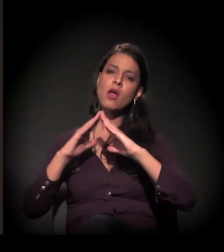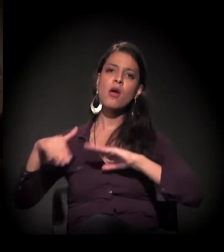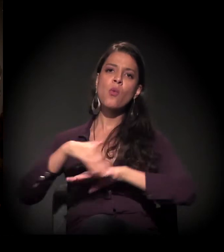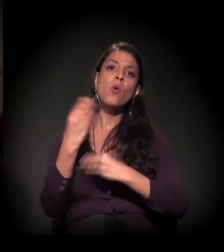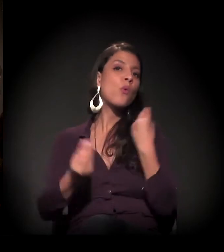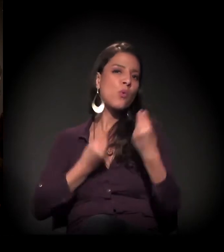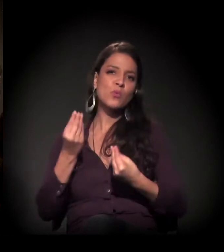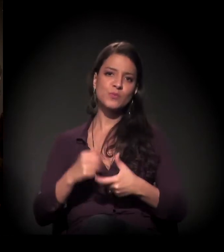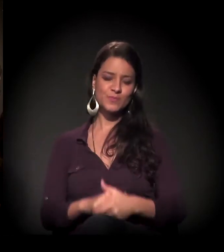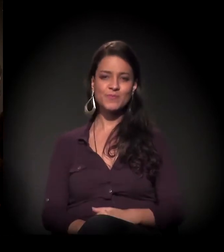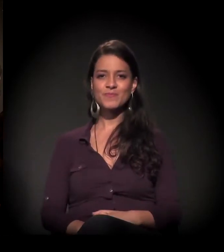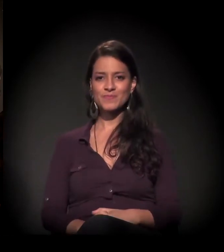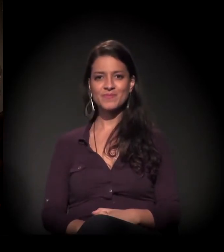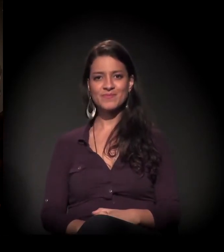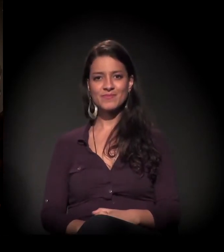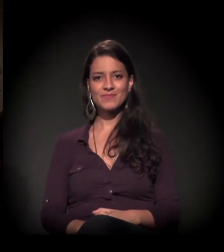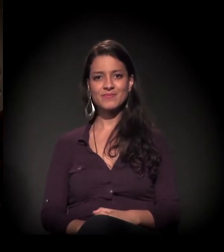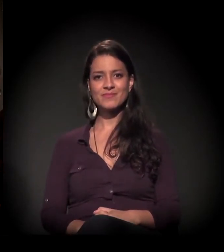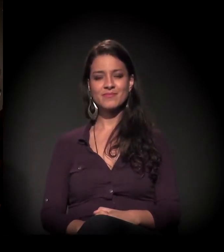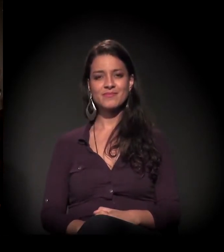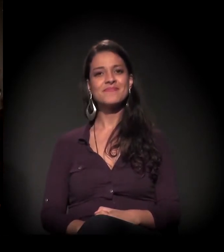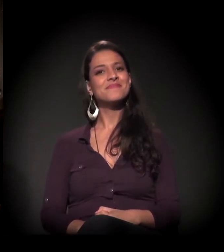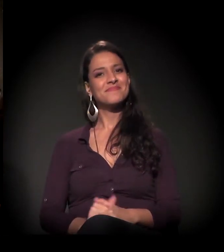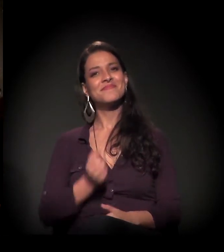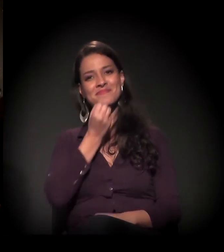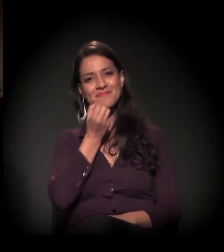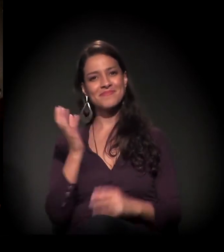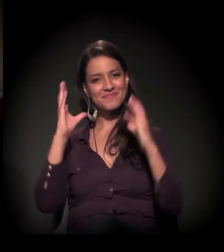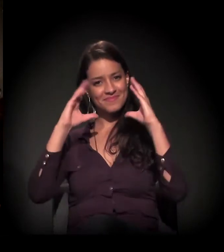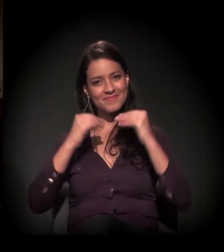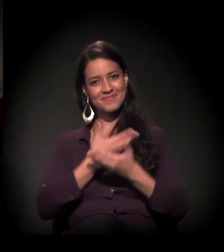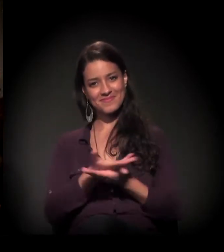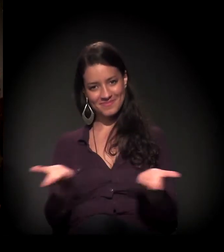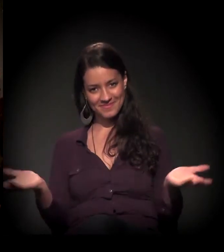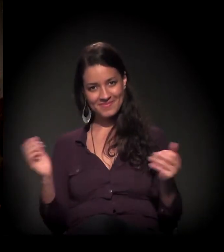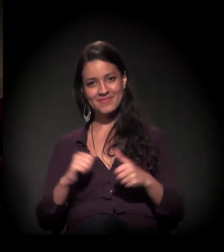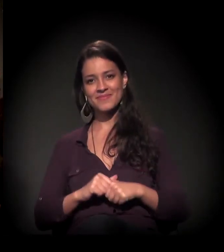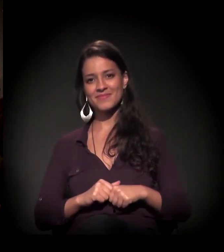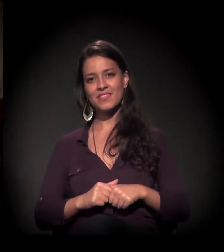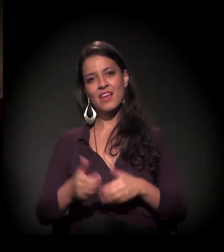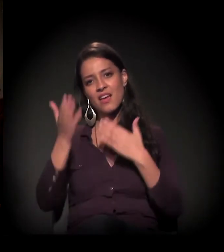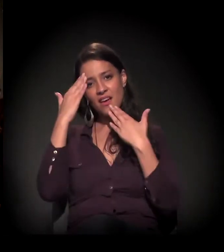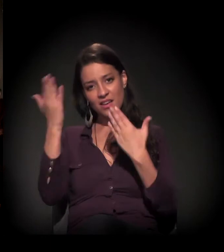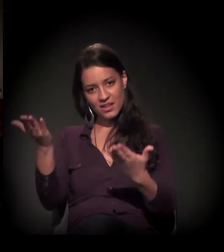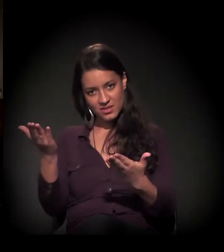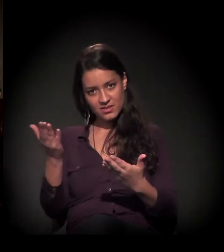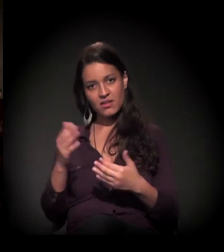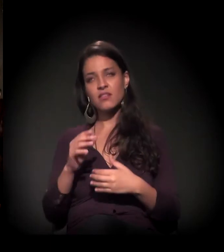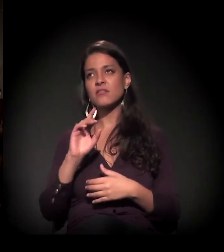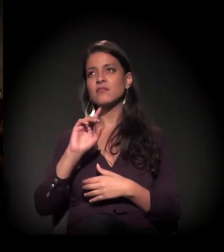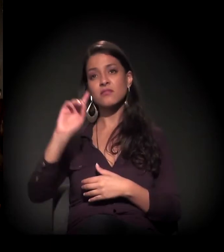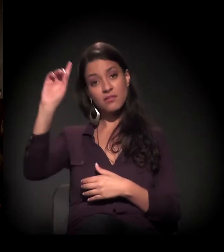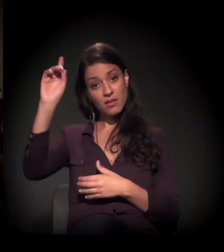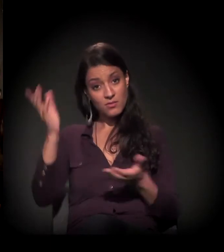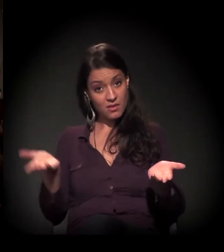Bem, boa noite a todos! Quero agradecer a Deus por este momento.